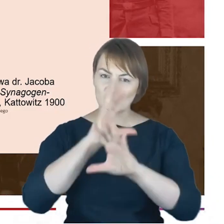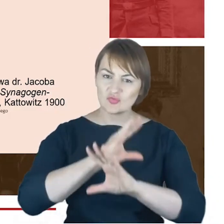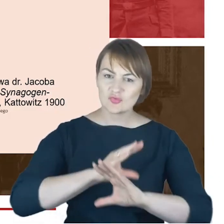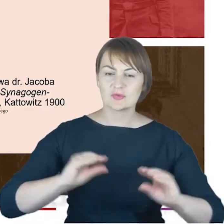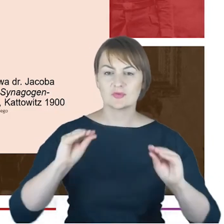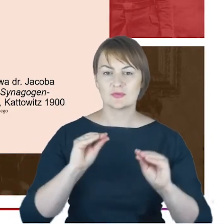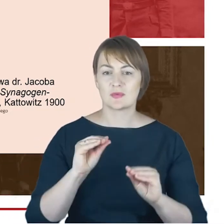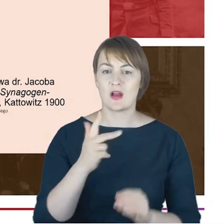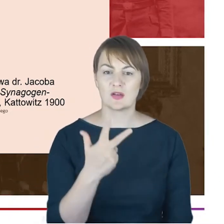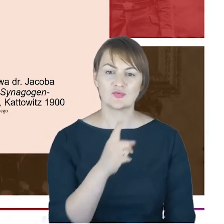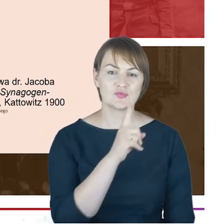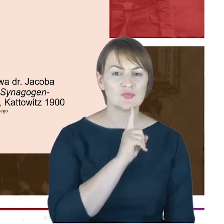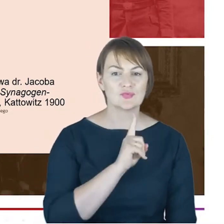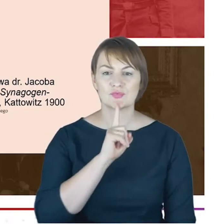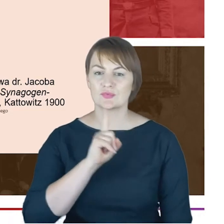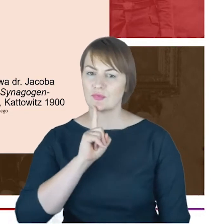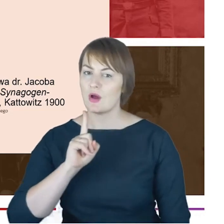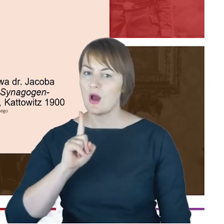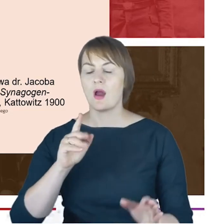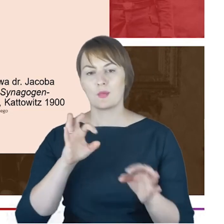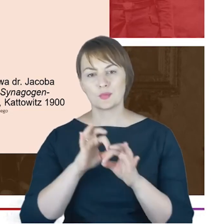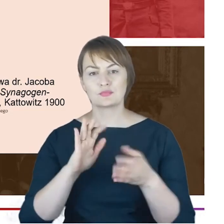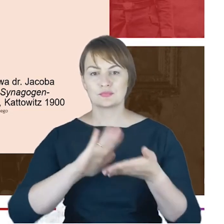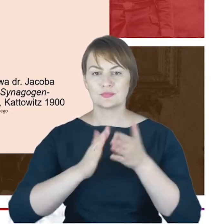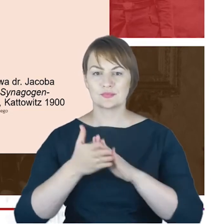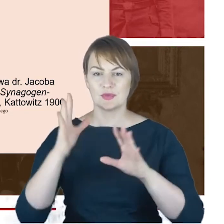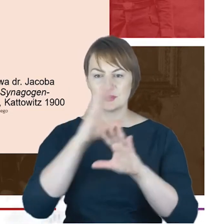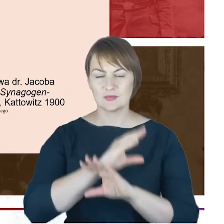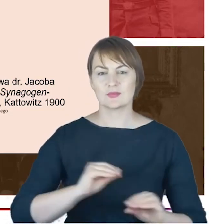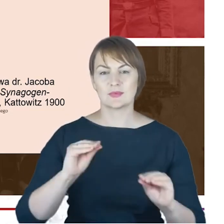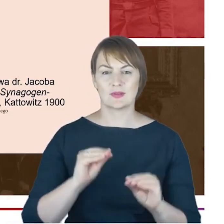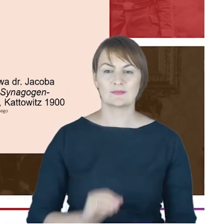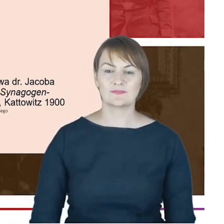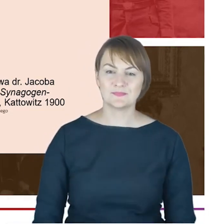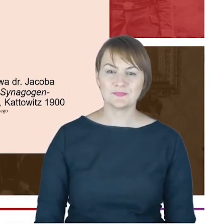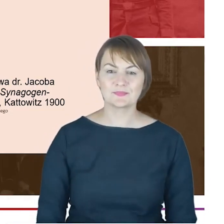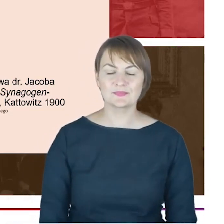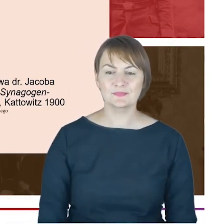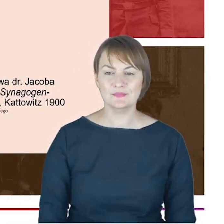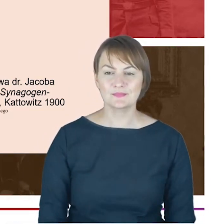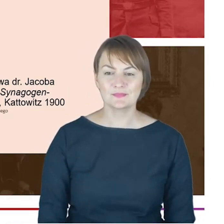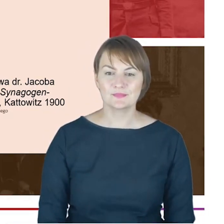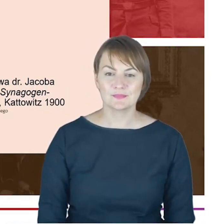które w Katowicach były bardzo silnie reprezentowane. Co więcej takiego szacunku, który w sposób naturalny z racji